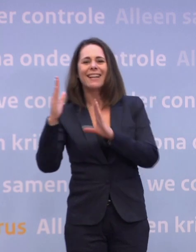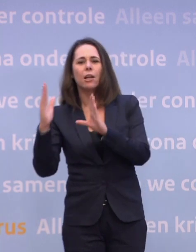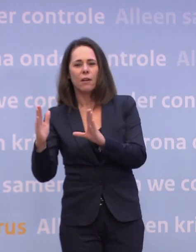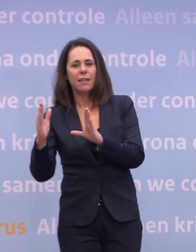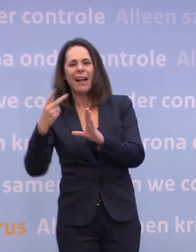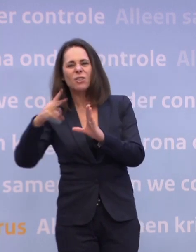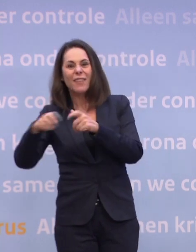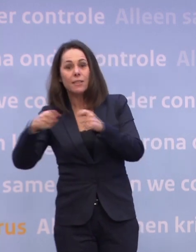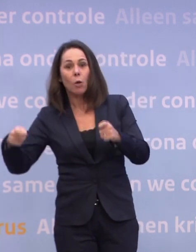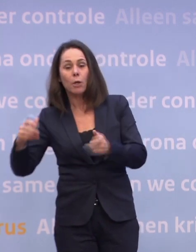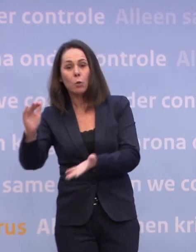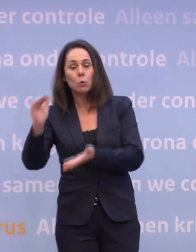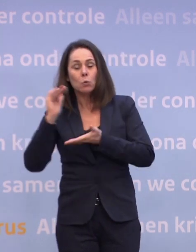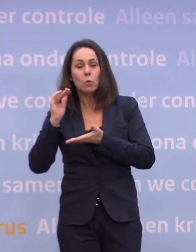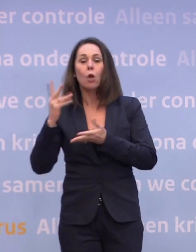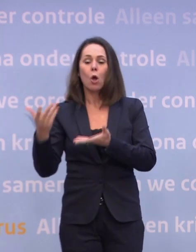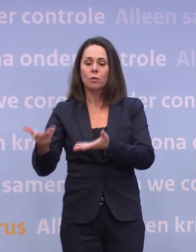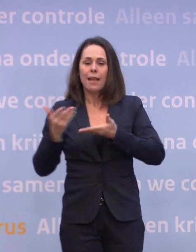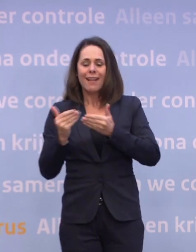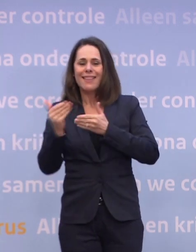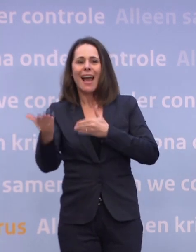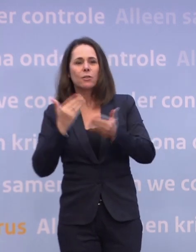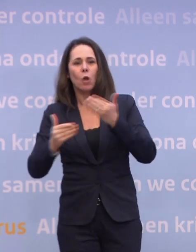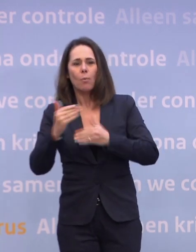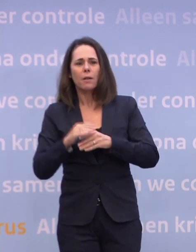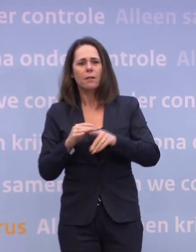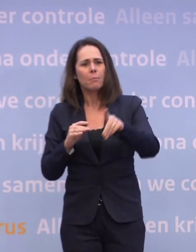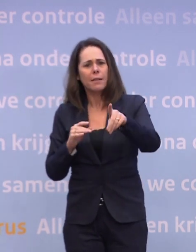Dus de allergrootste leveringen zijn net na de zomer, in het derde kwartaal.